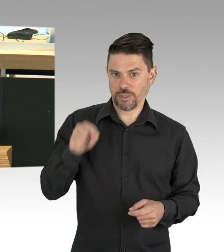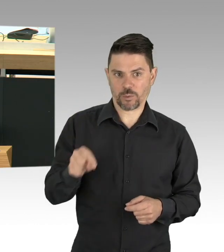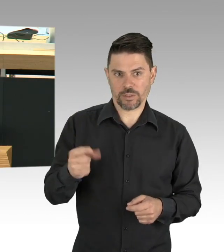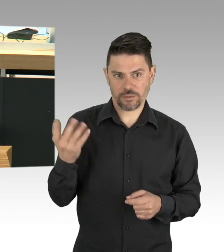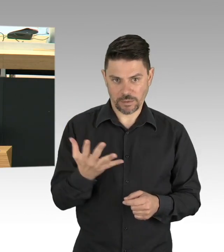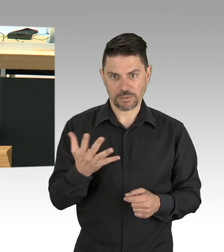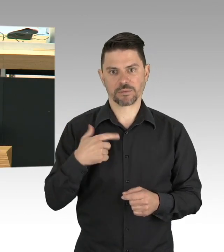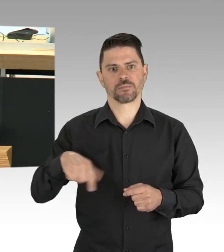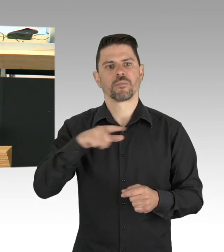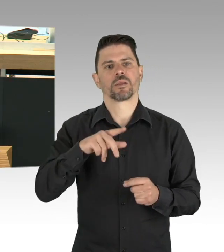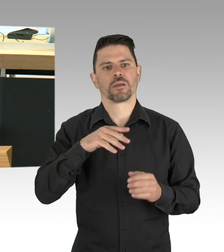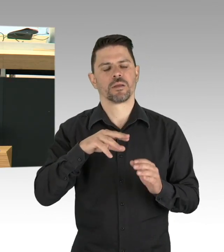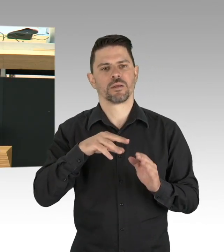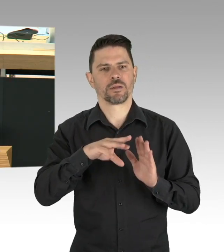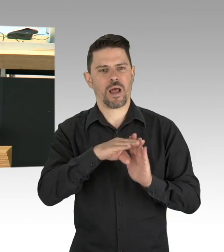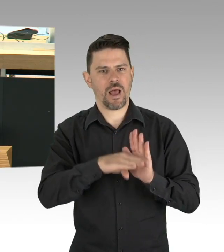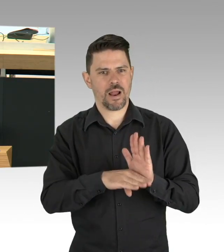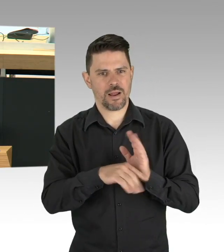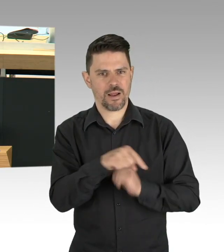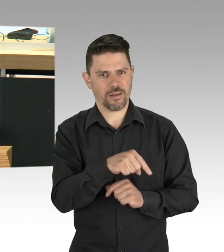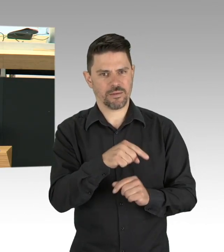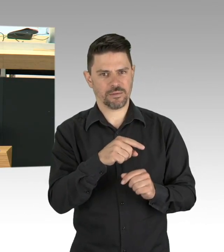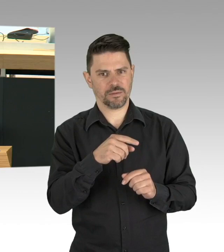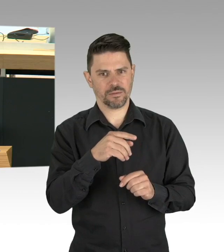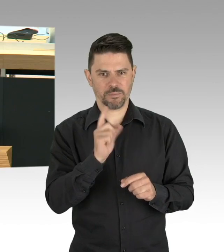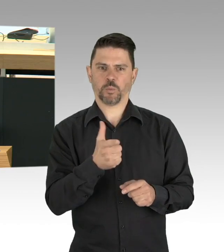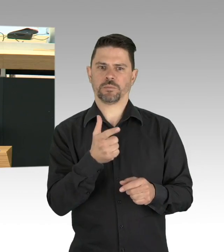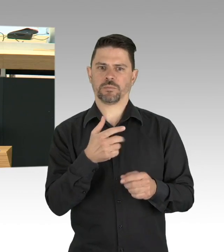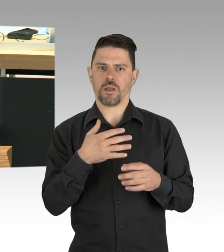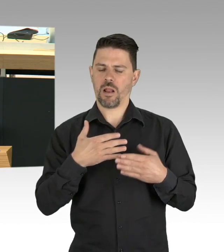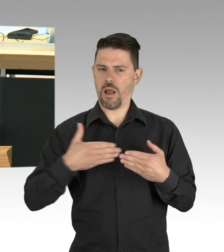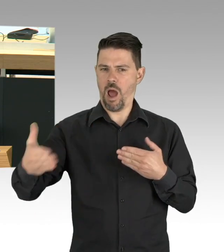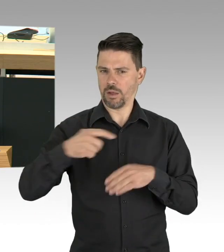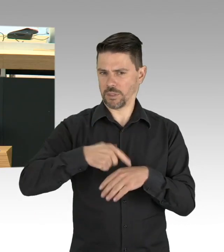besonderes Augenmerk muss da bei den Risikogruppen gelten, bei denen eine Erkrankung schwer oder gar tödlich verläuft